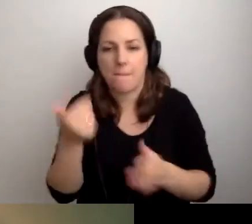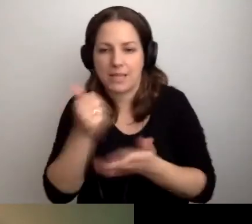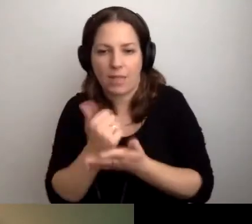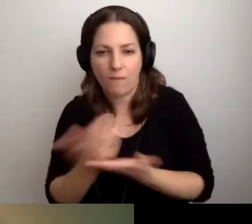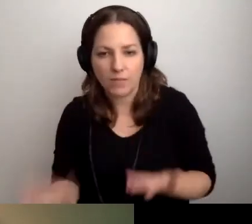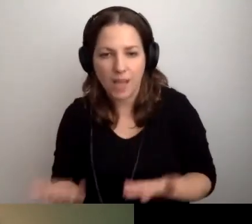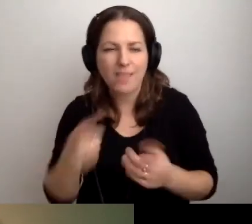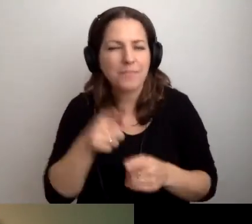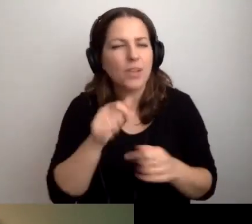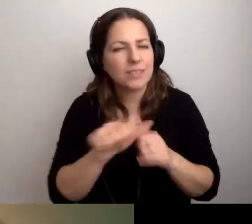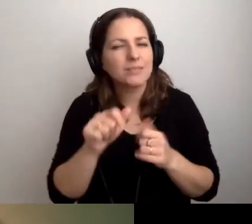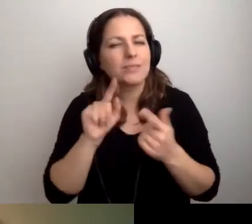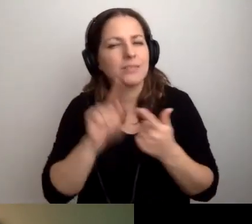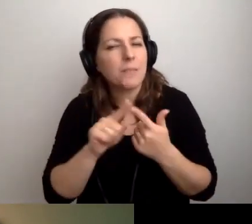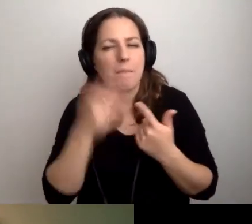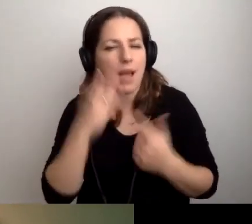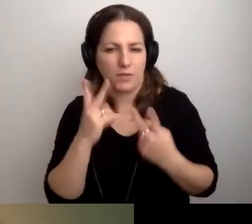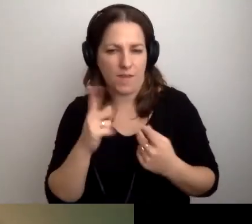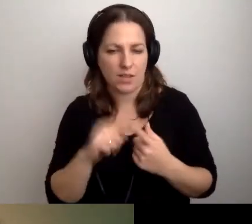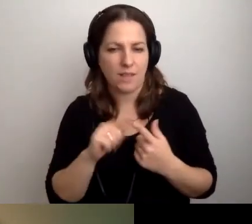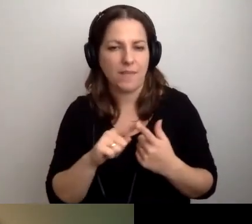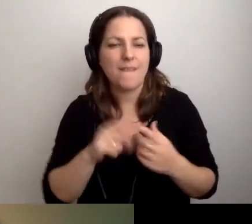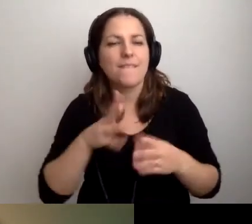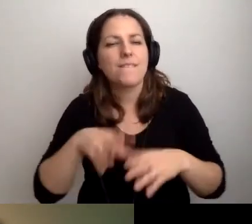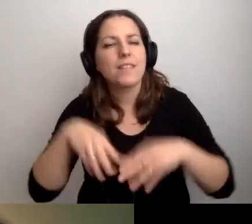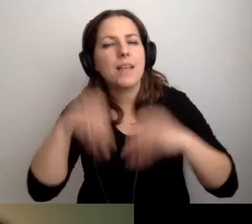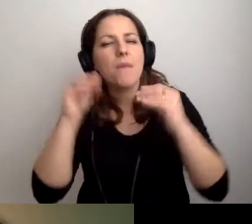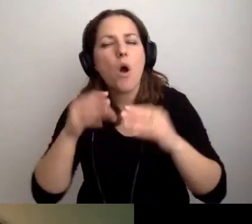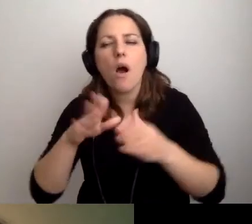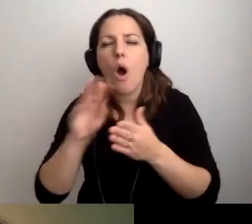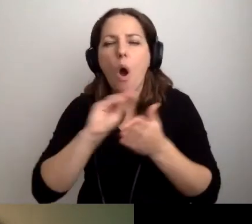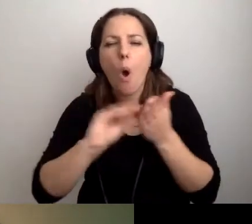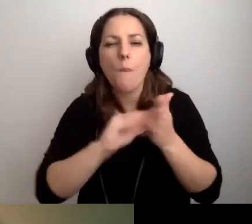To druga rzecz bardzo ważna - wstępny opis na stronie internetowej.